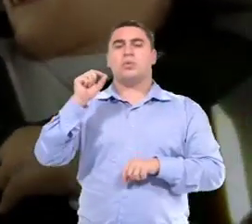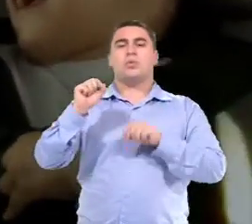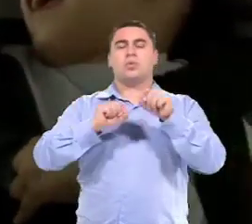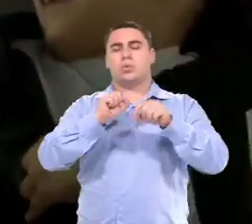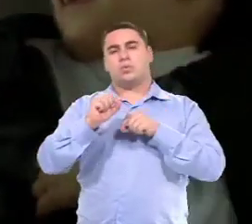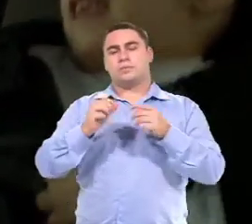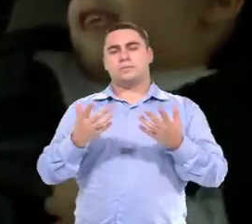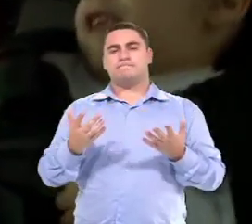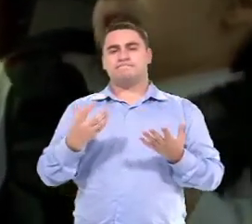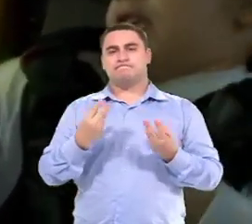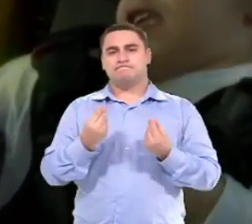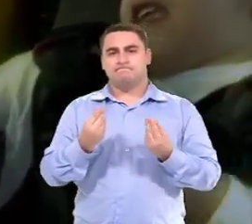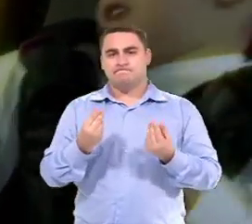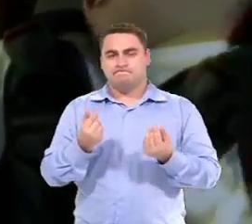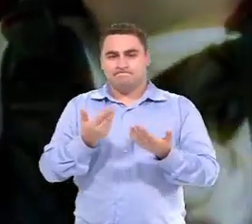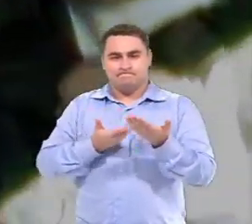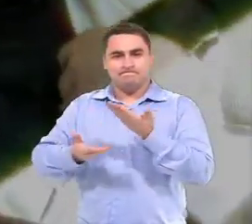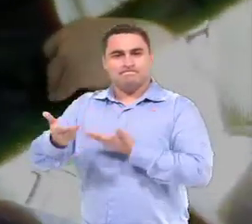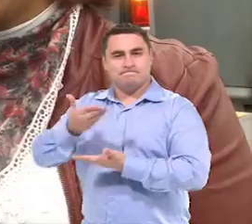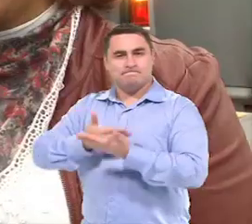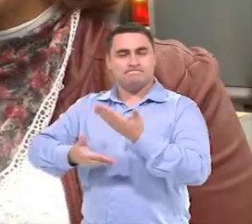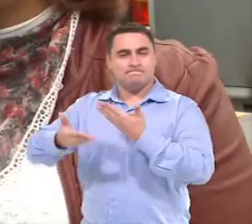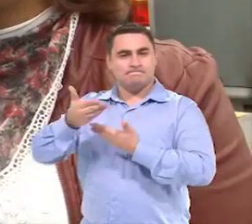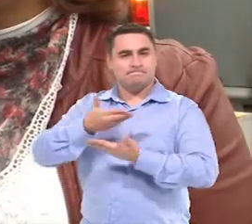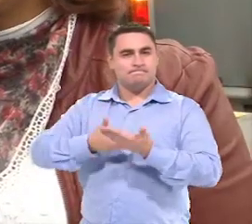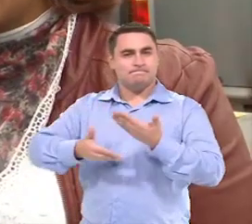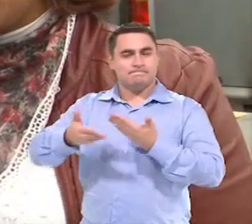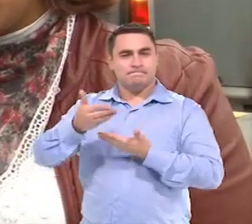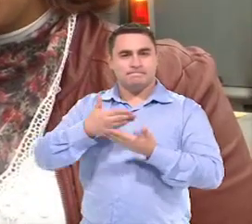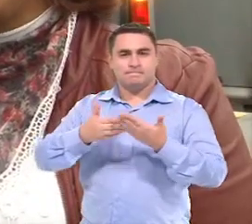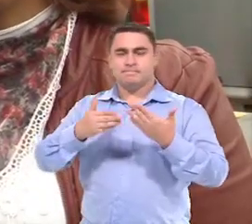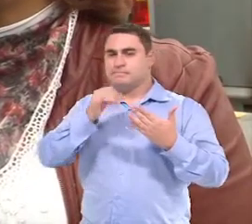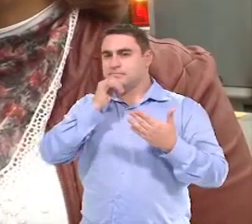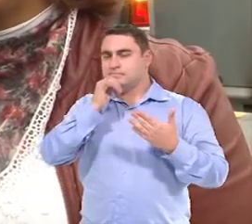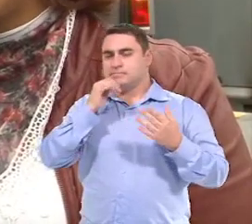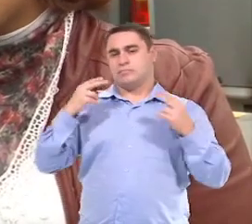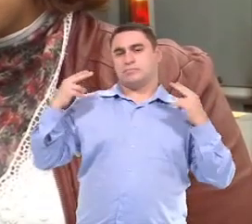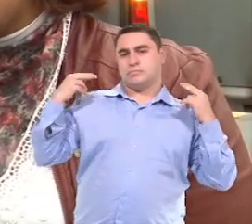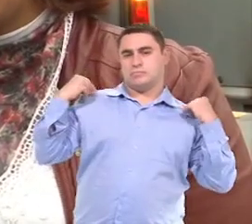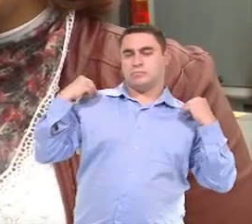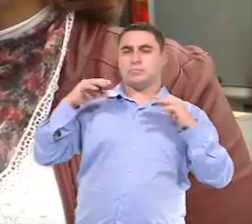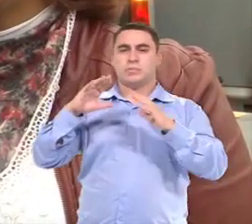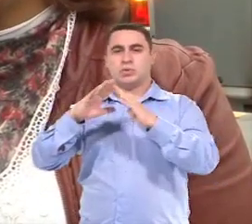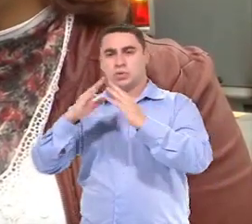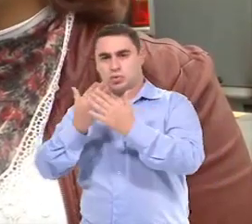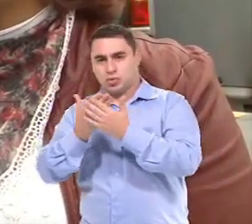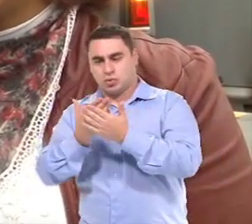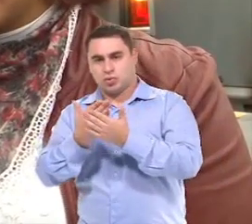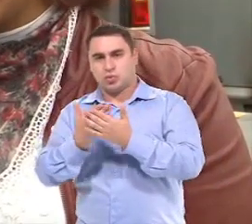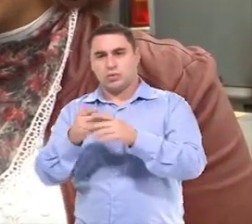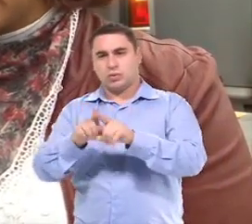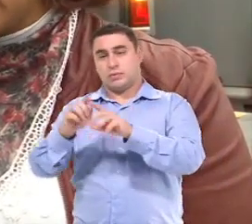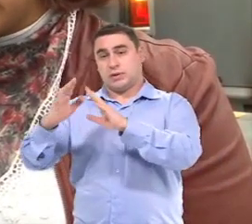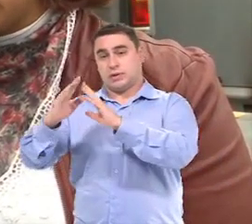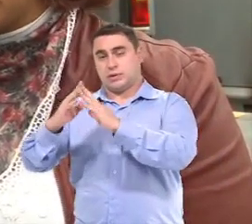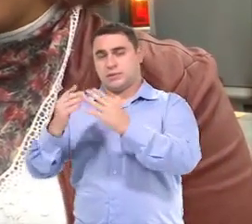É na questão das relações que são constituídas neste caminho Entre escola, né, e residência da criança.